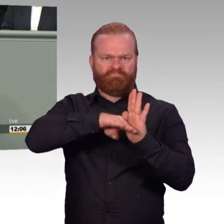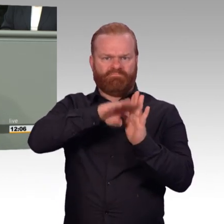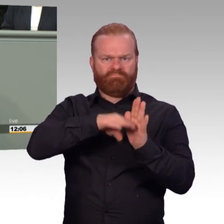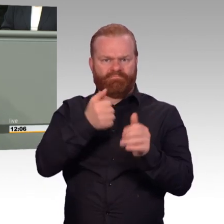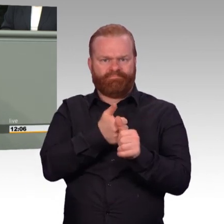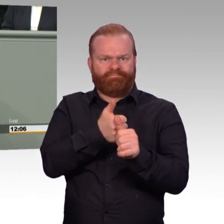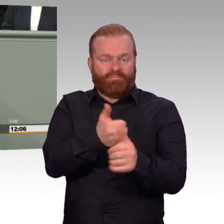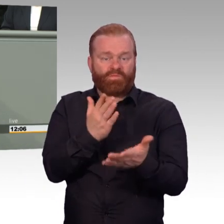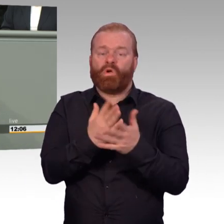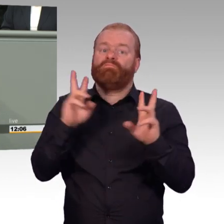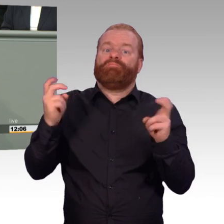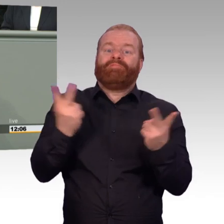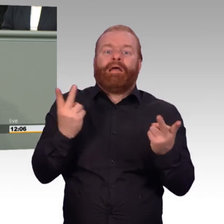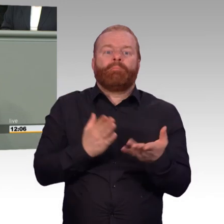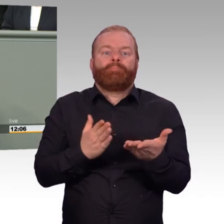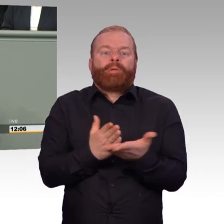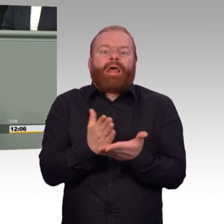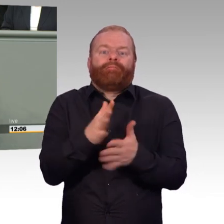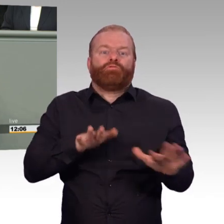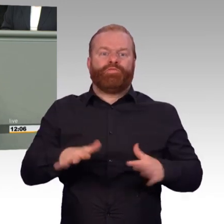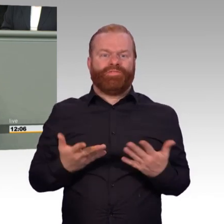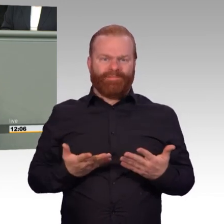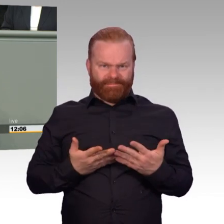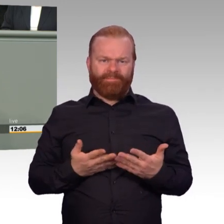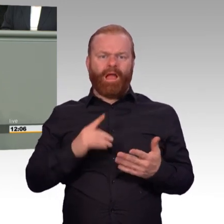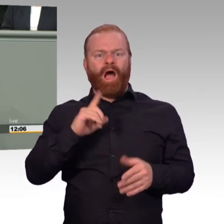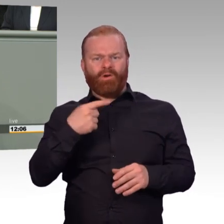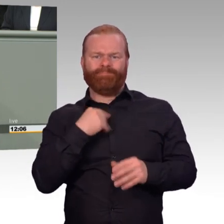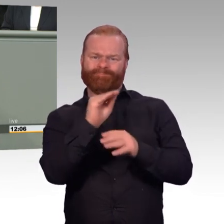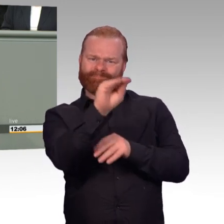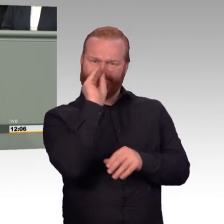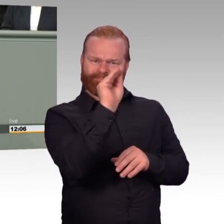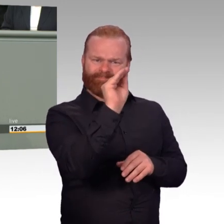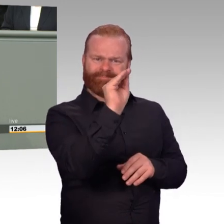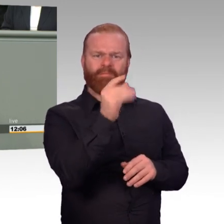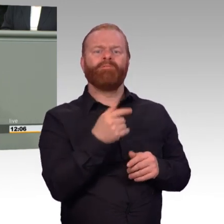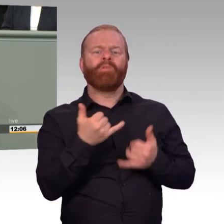die Geschichte dort zu Gorch Fock, Einsatzbereitschaft der Bundeswehr, bis hin zu diesem Gesetz, was wieder alles will,